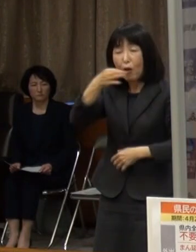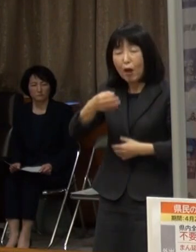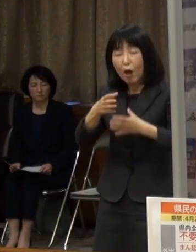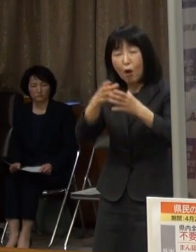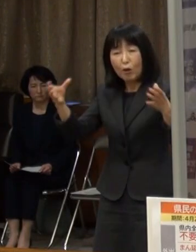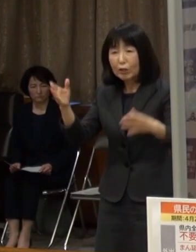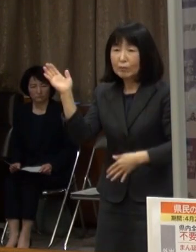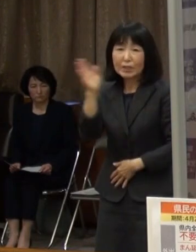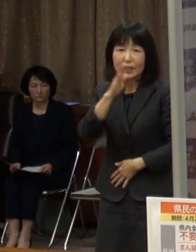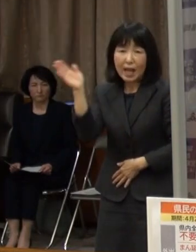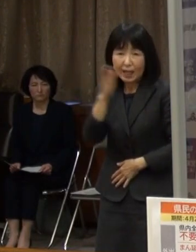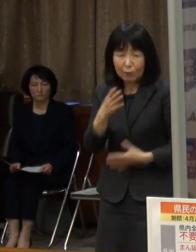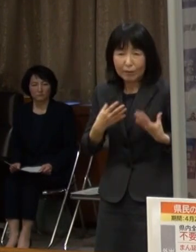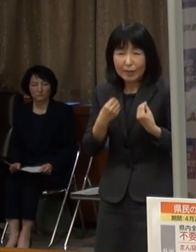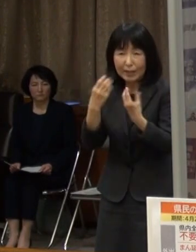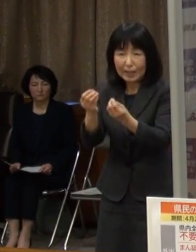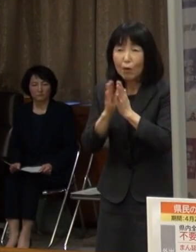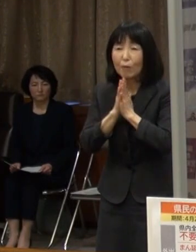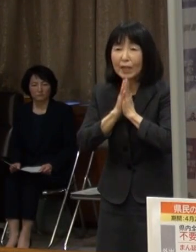これらを徹底していただきたいと思います